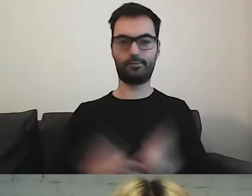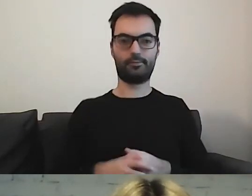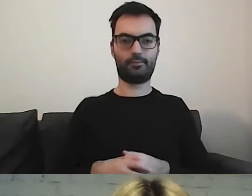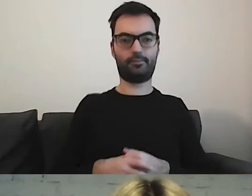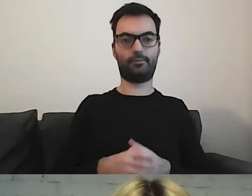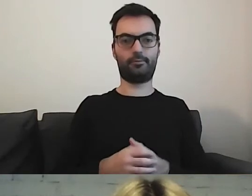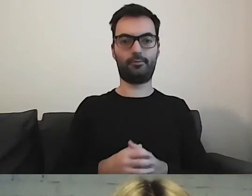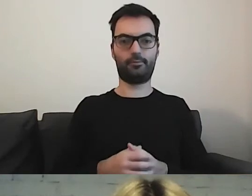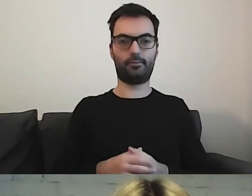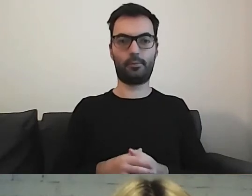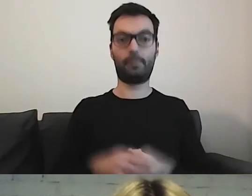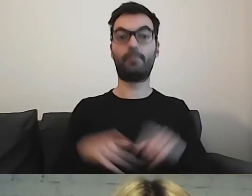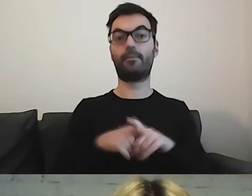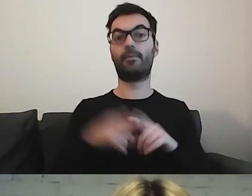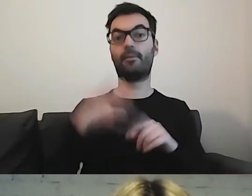Warto zwrócić uwagę,